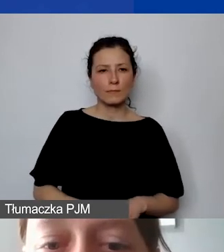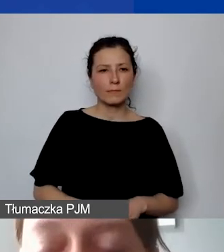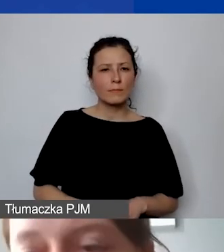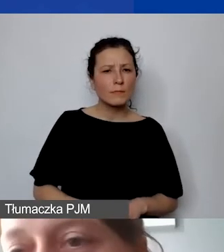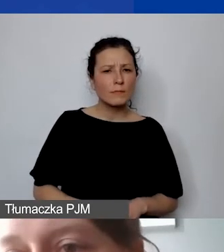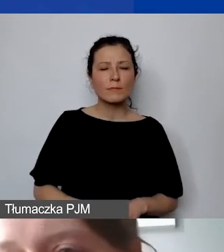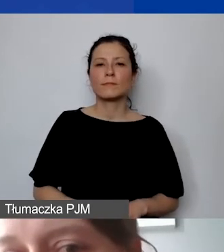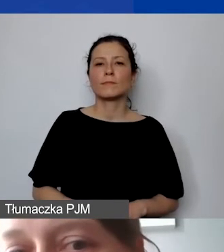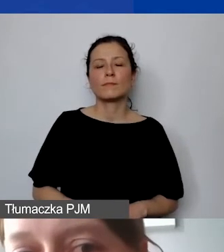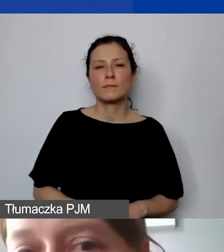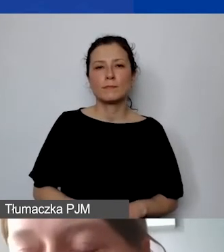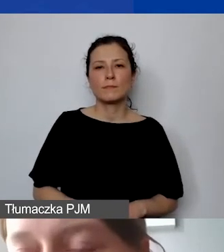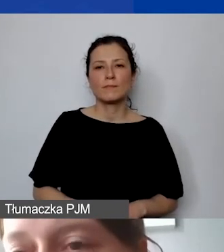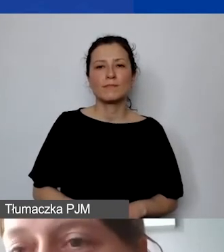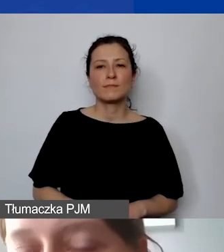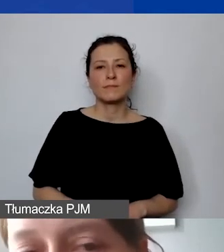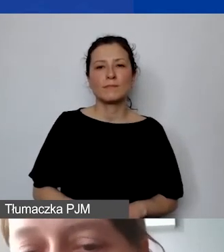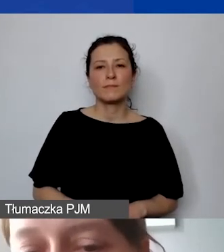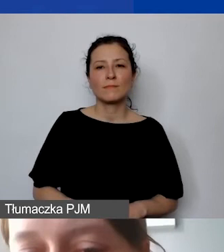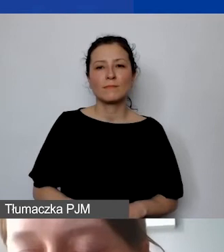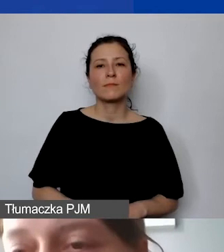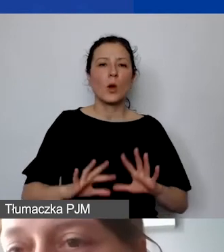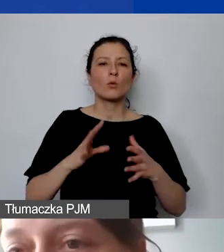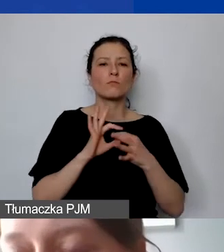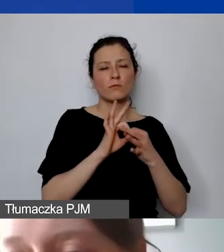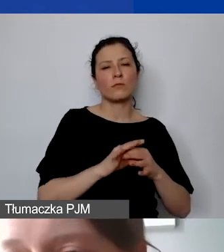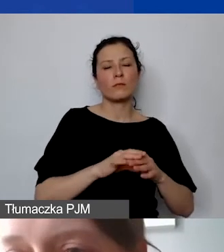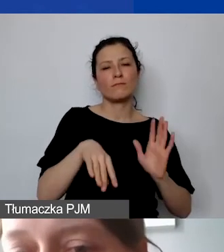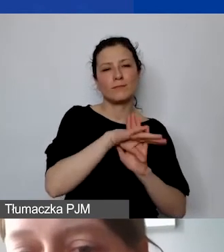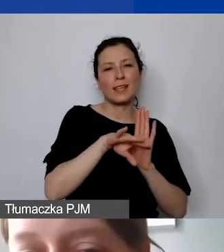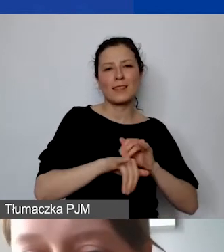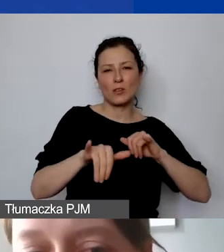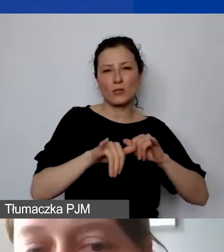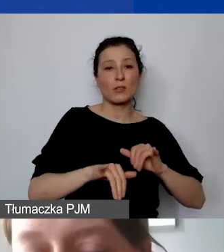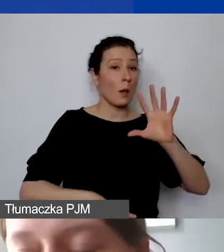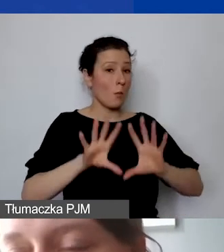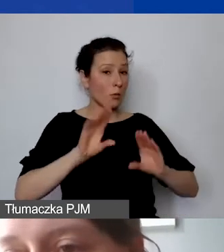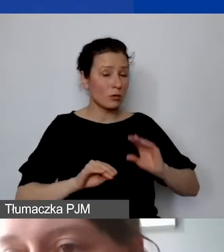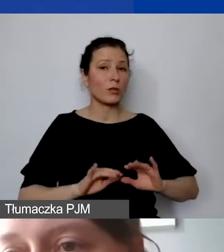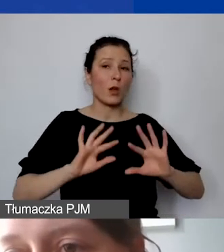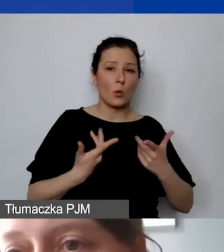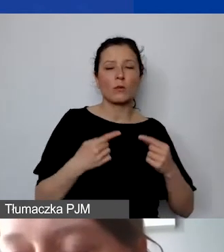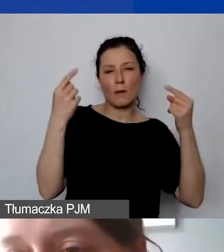To jest też już... Zasady zarządzania budżetem, tak jak go planujemy w sposób gospodarny, racjonalny i efektywny,